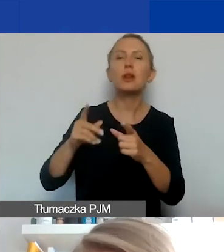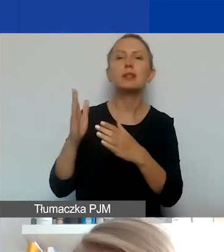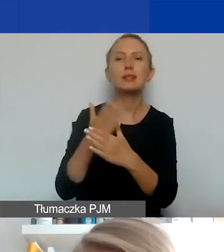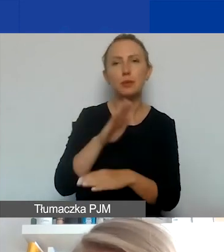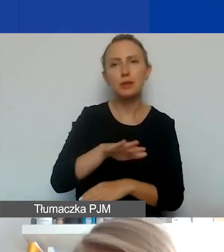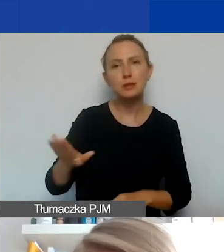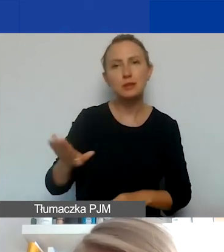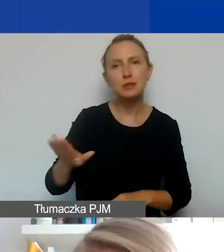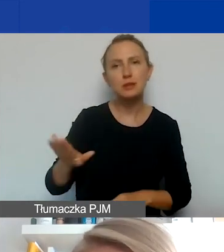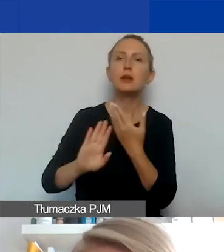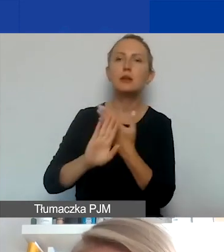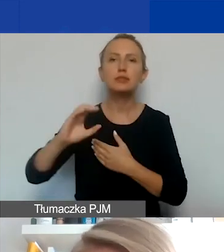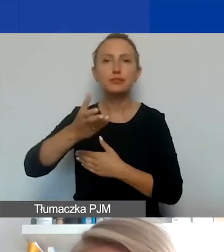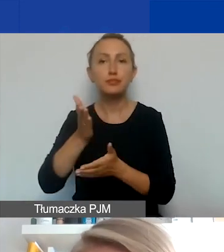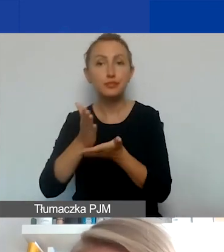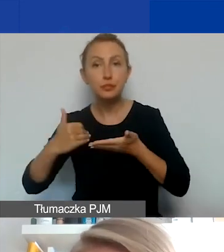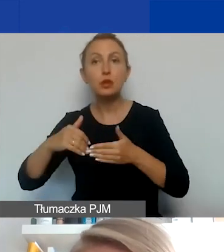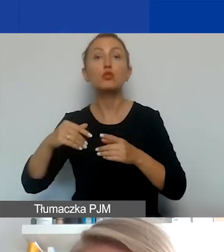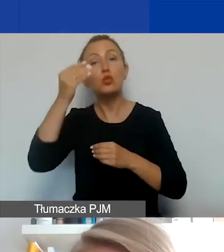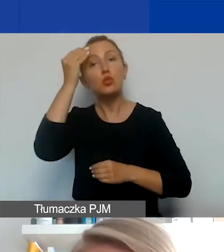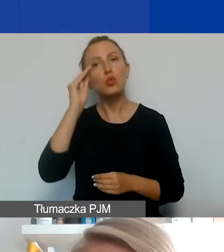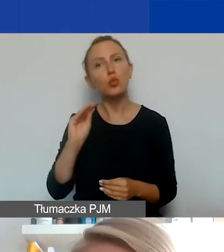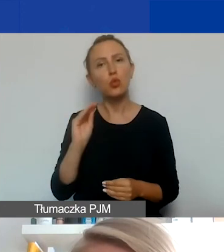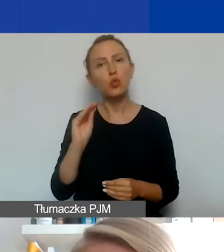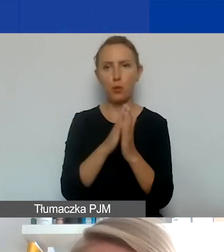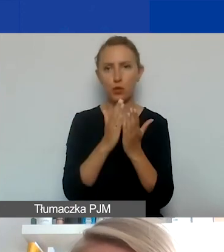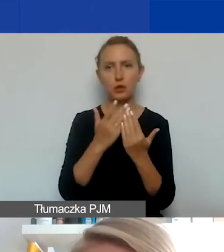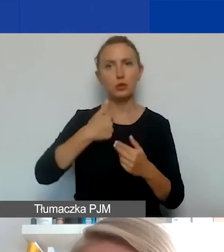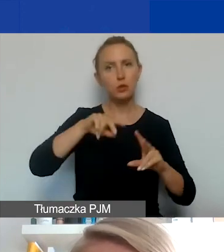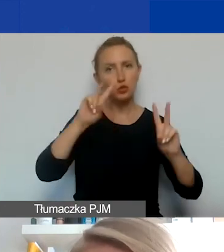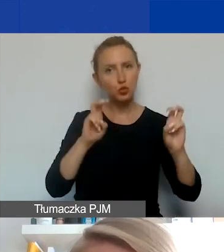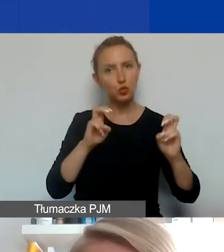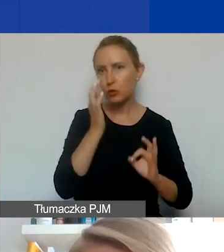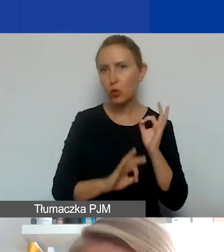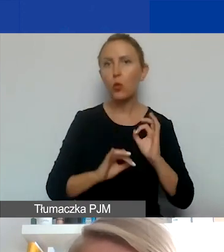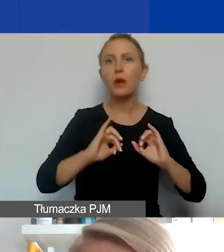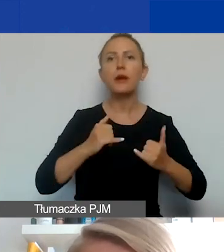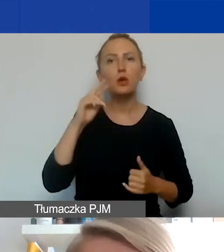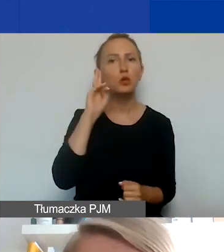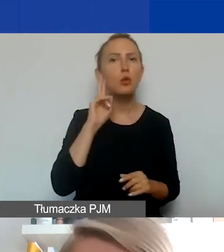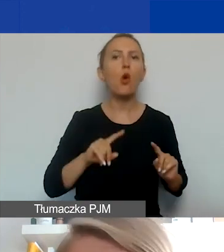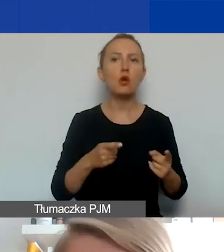ich organy lub przedstawicielstwa. Zwracam uwagę, w Podręczniku cytujemy, jak rozumiemy organizacje międzynarodowe.